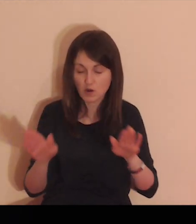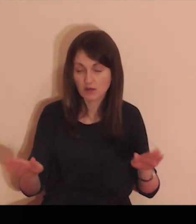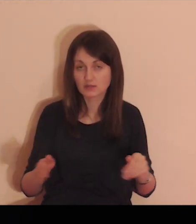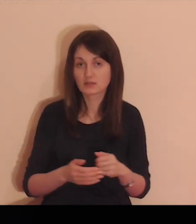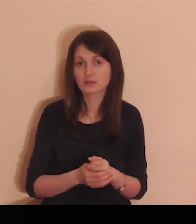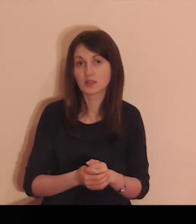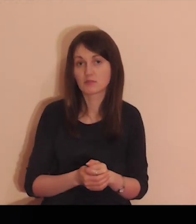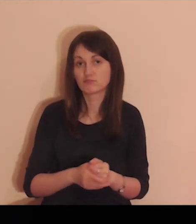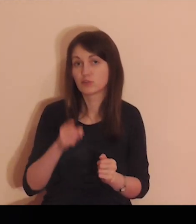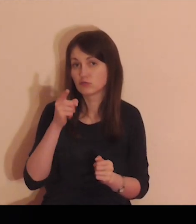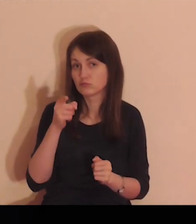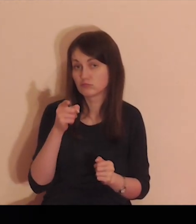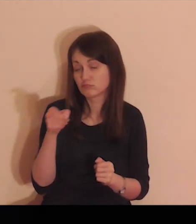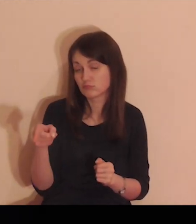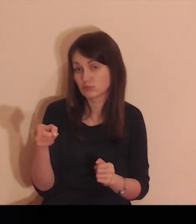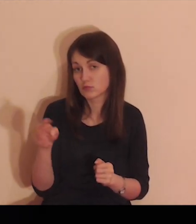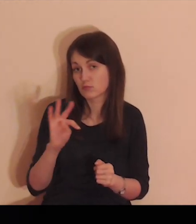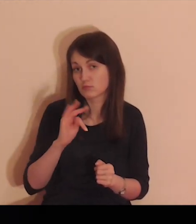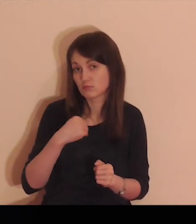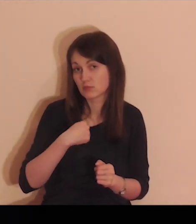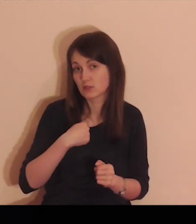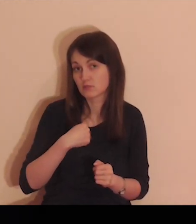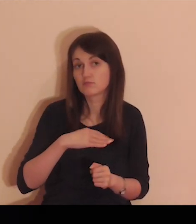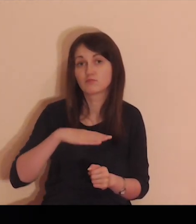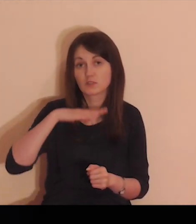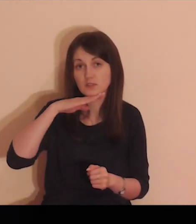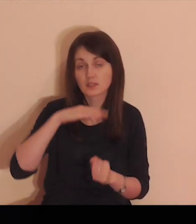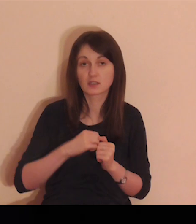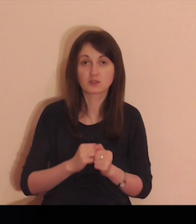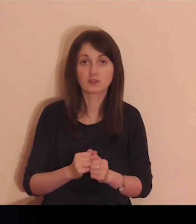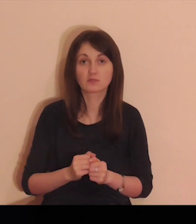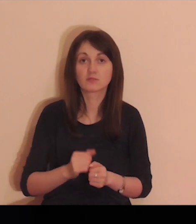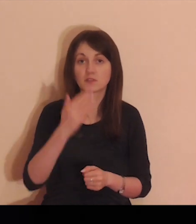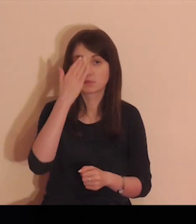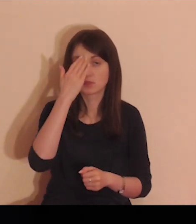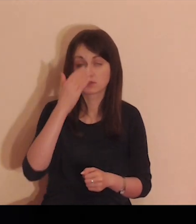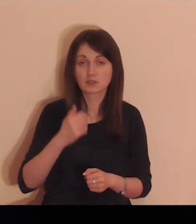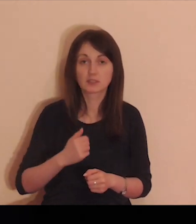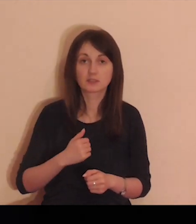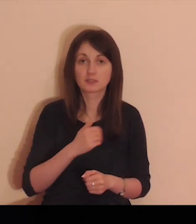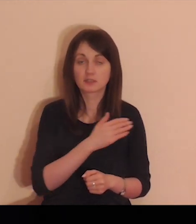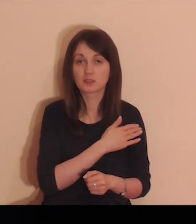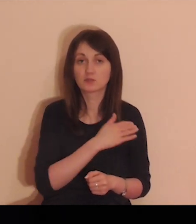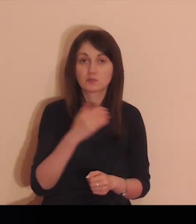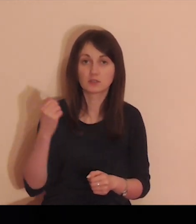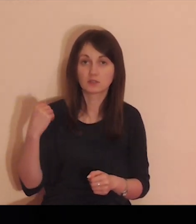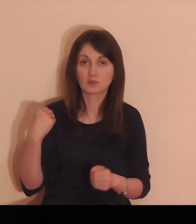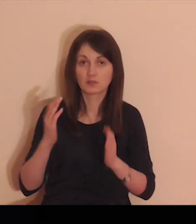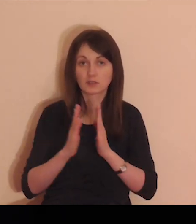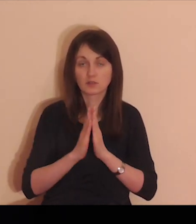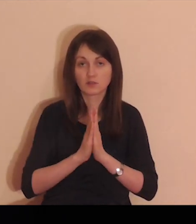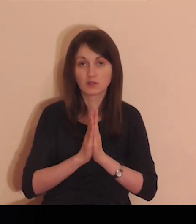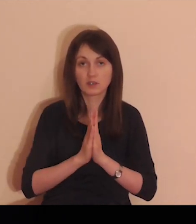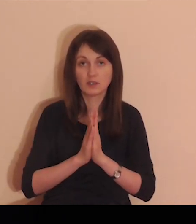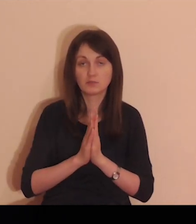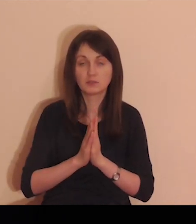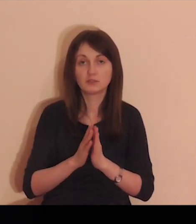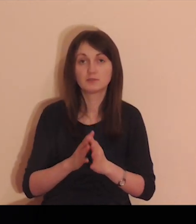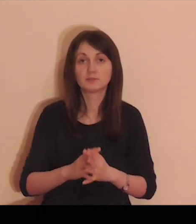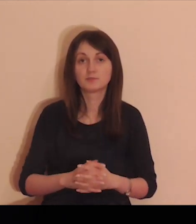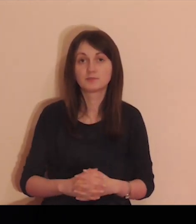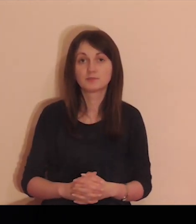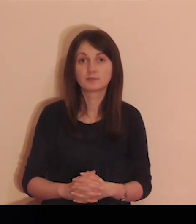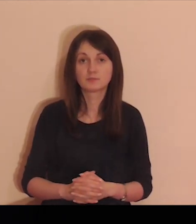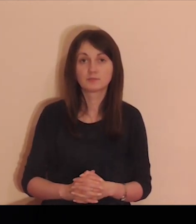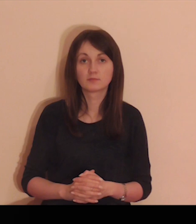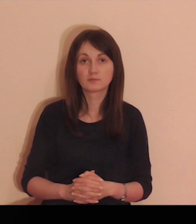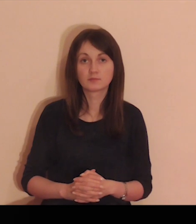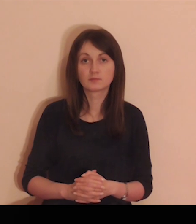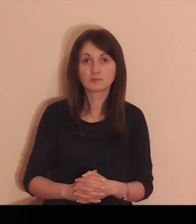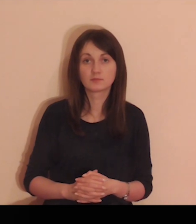Daj mi jedynie Miłość Twoją i Łaskę, albowiem, to mi wystarczy.